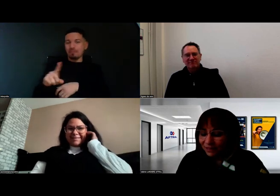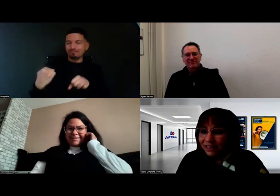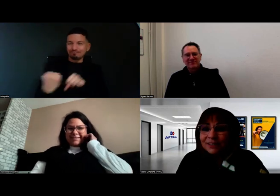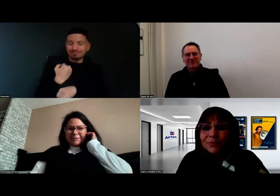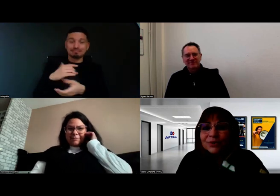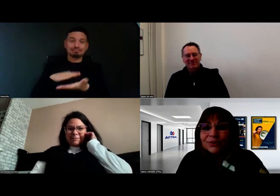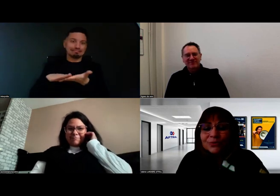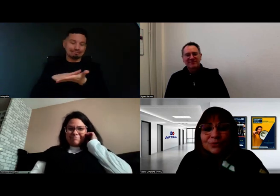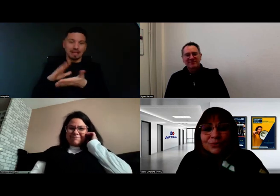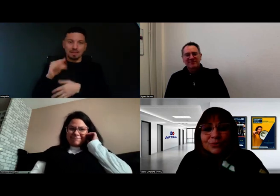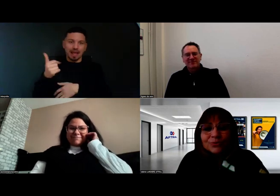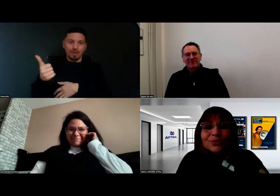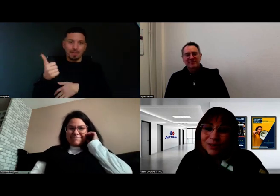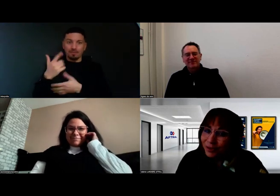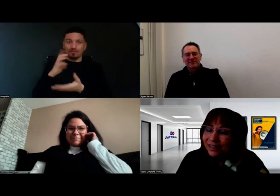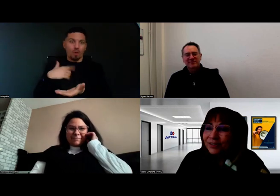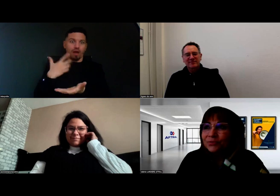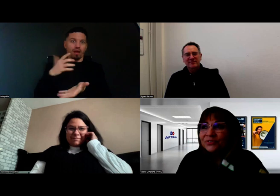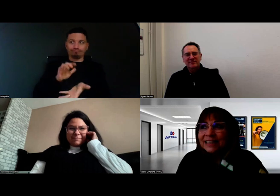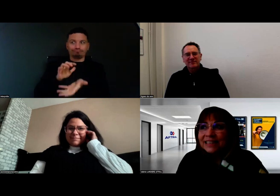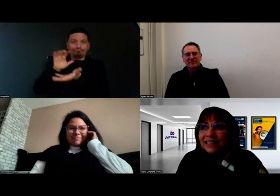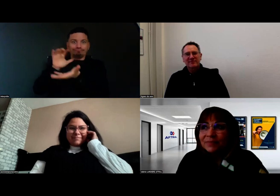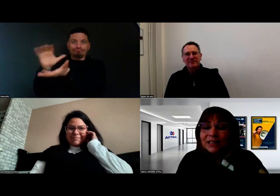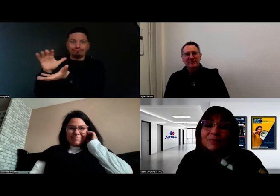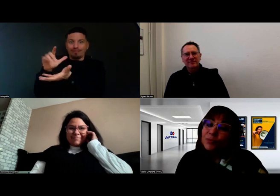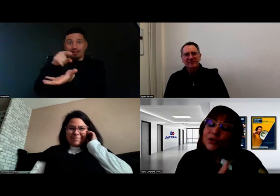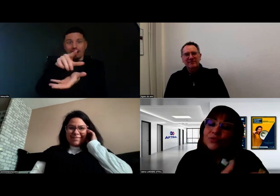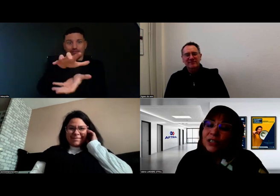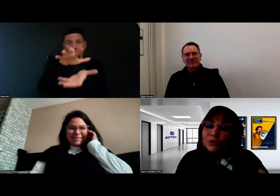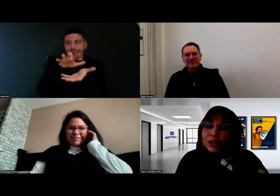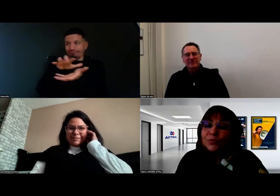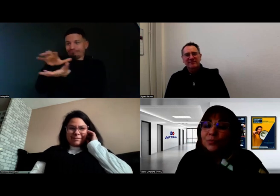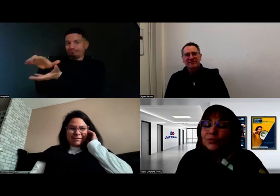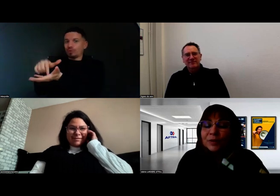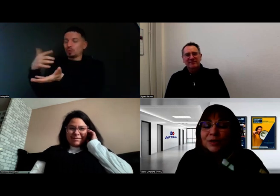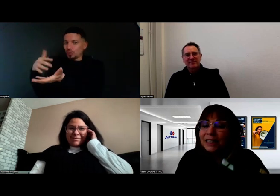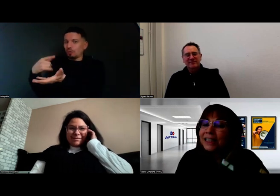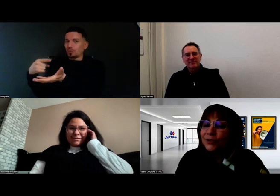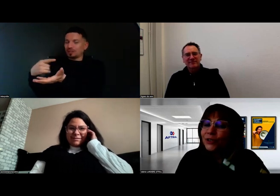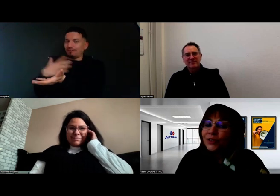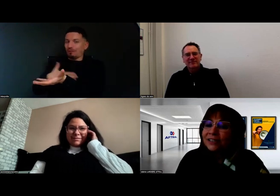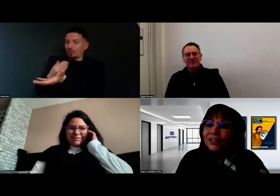Tous ces commentaires que vous faites, d'abord parce que vous avez aussi une personnalité rayonnante,